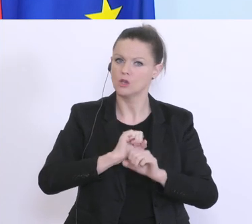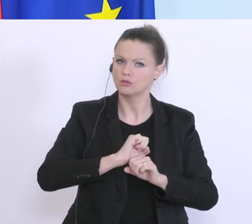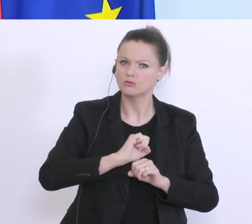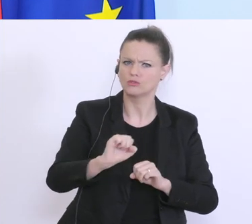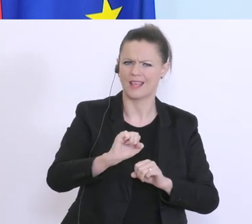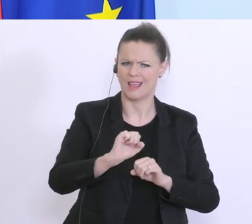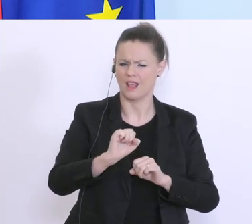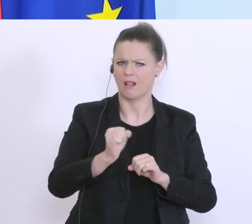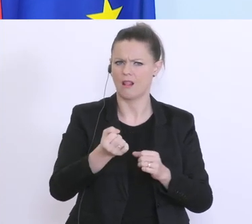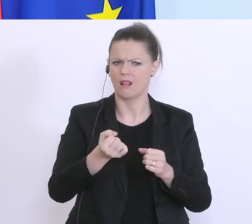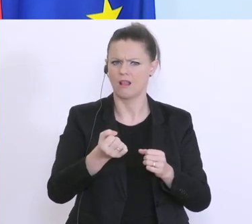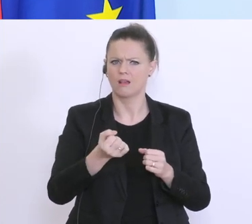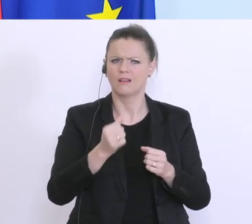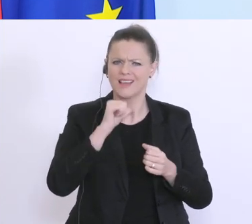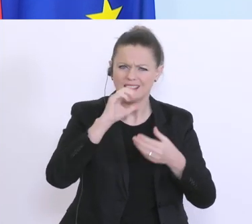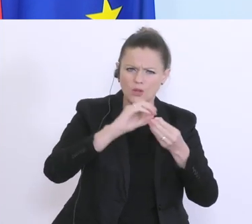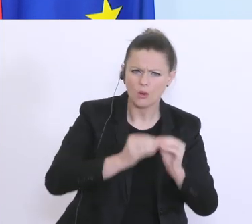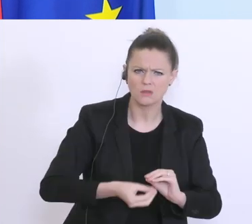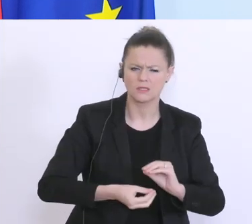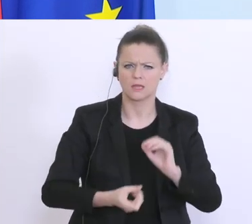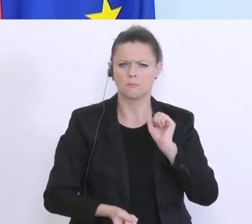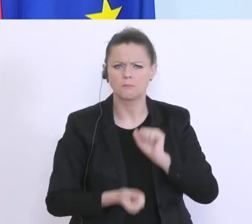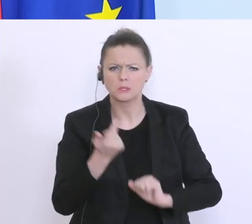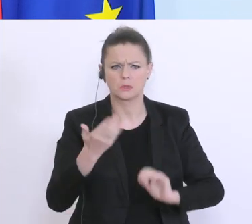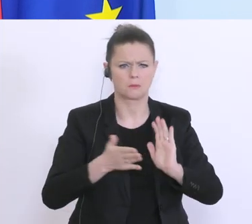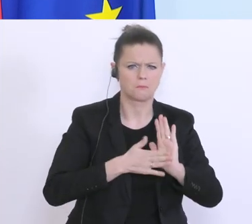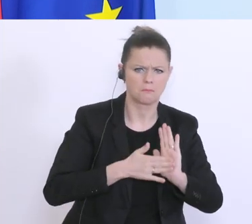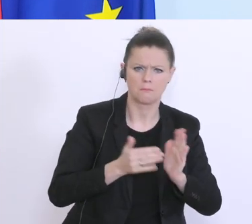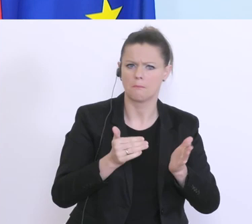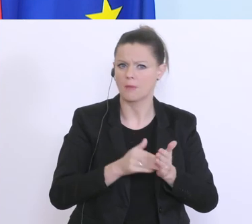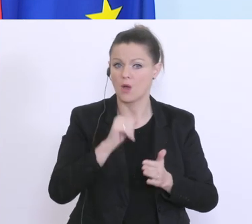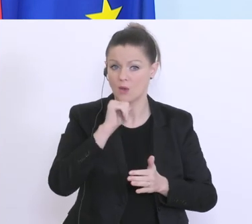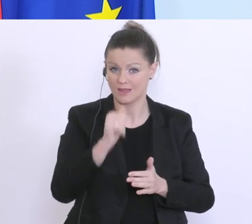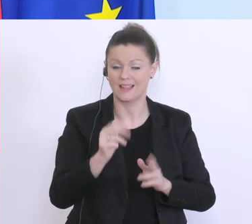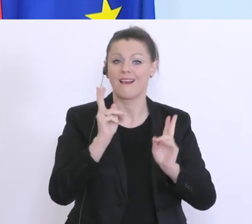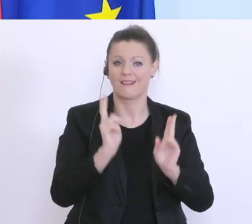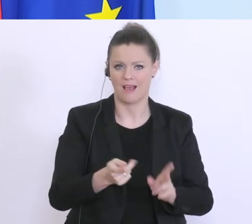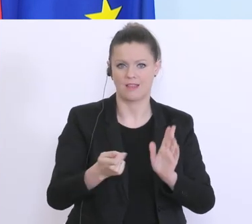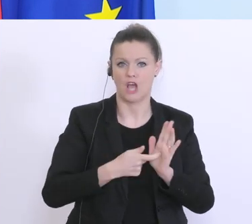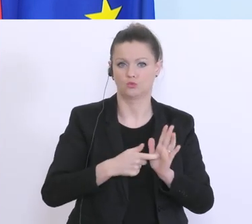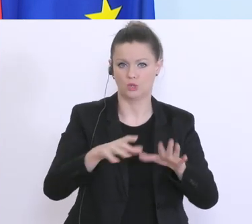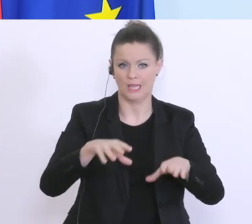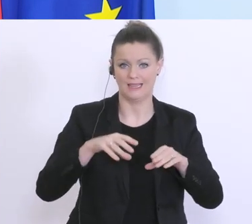wesentliche Nachweise, die man hier getroffen hat in Anspruch genommen werden kann, beantragt